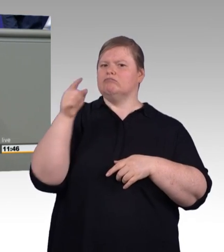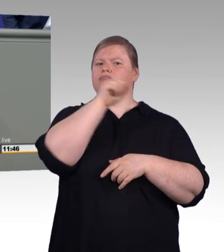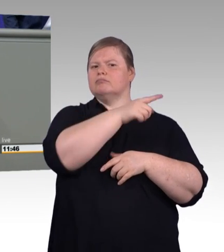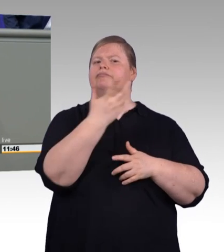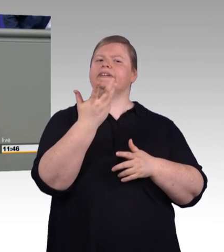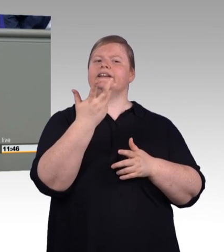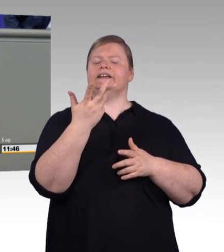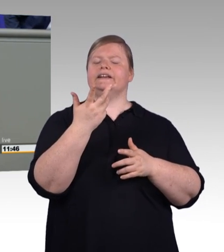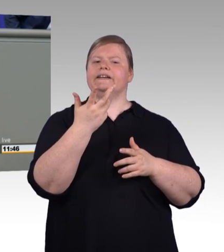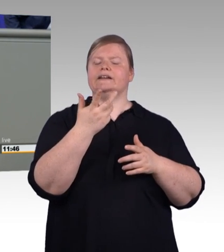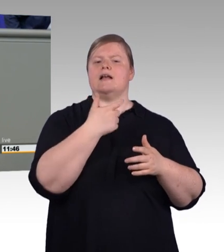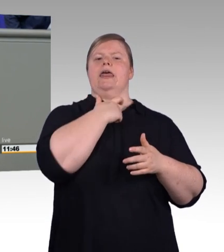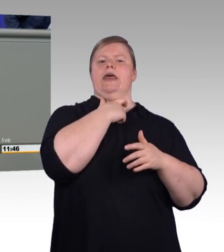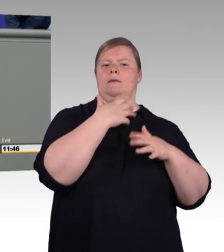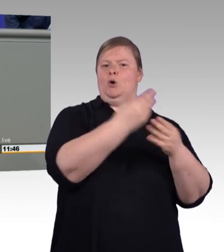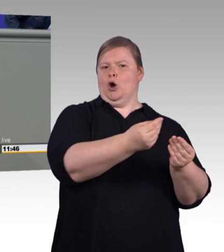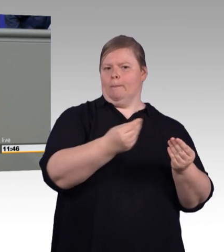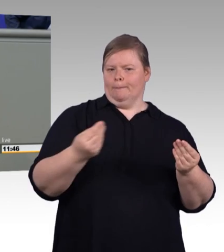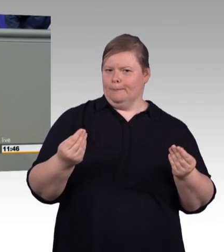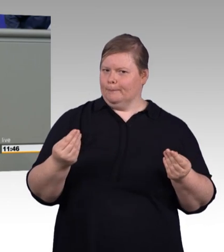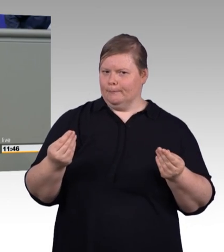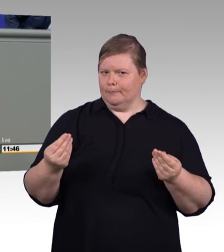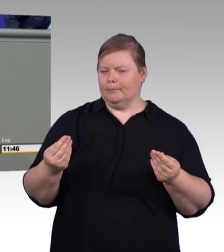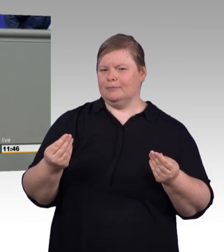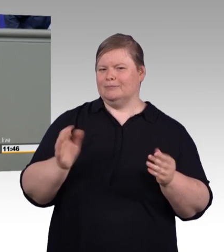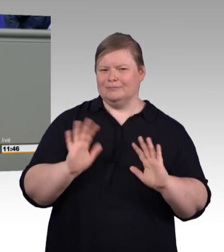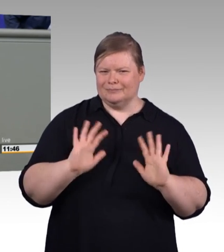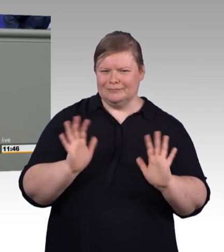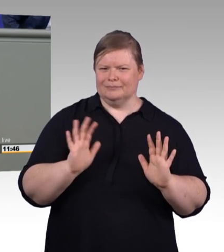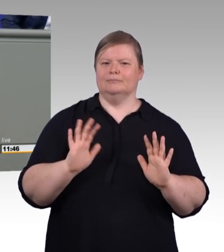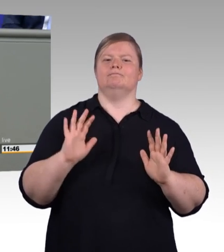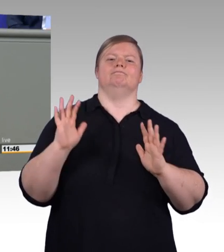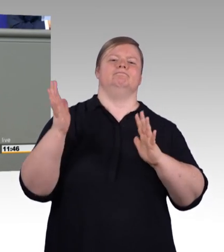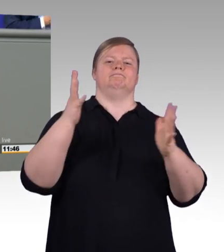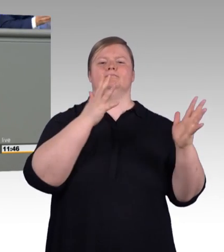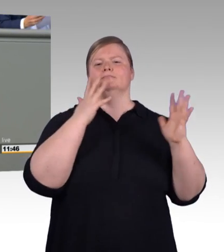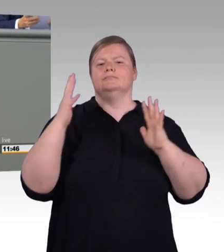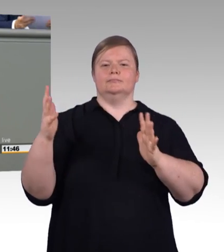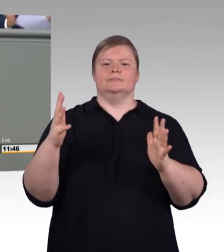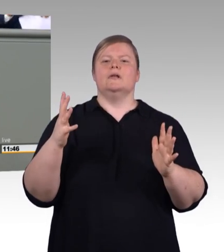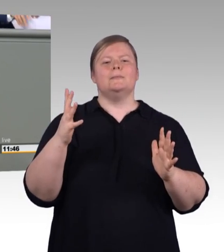wäre zum Beispiel, die zuwachsende Zahl von dual Studierenden auch endlich unter das Dach des Berufsbildungsgesetzes zu bringen.